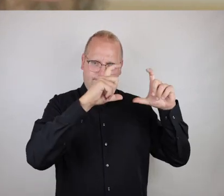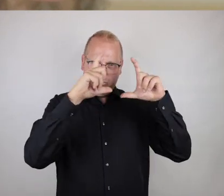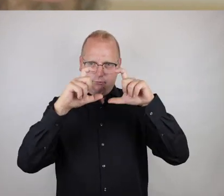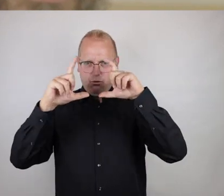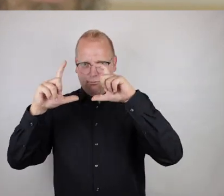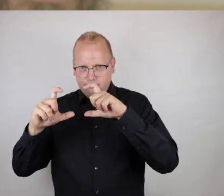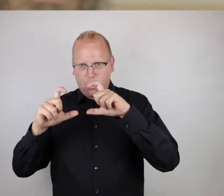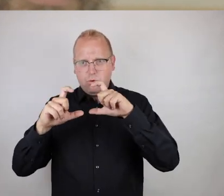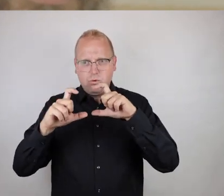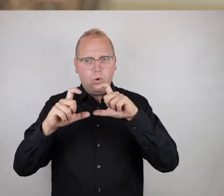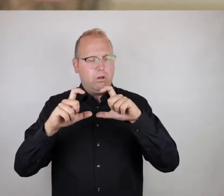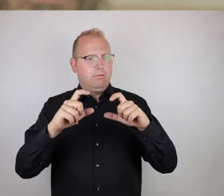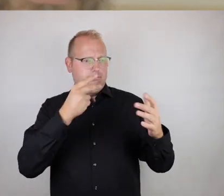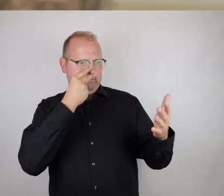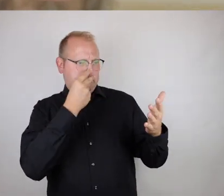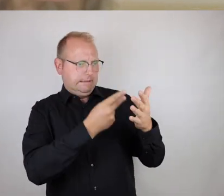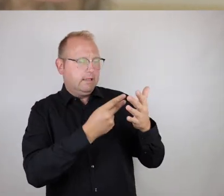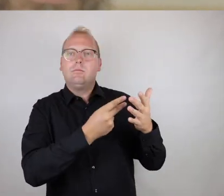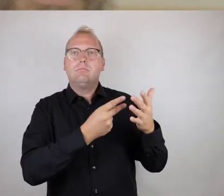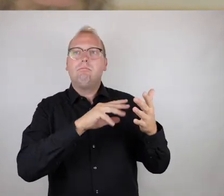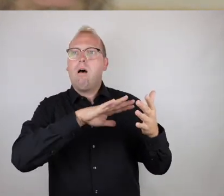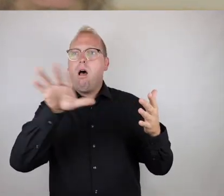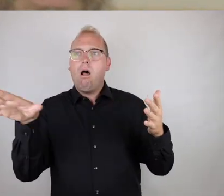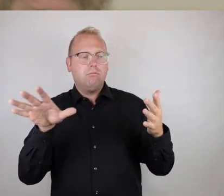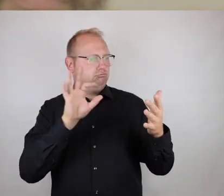Das heißt also im Zweifelsfall oder auch unter Zeitnot